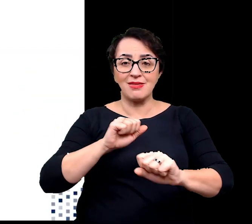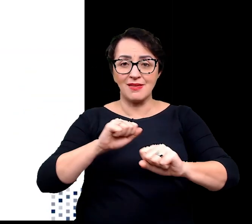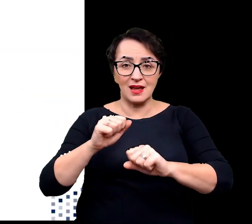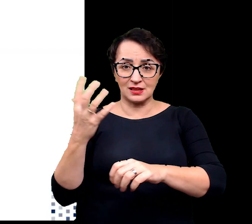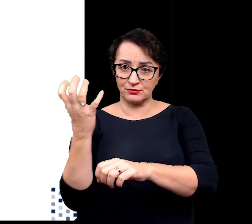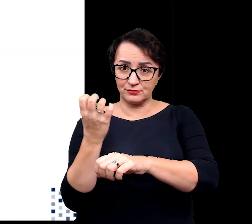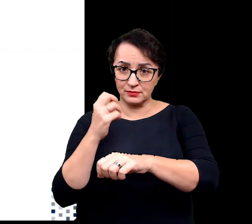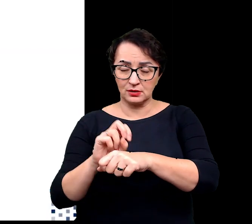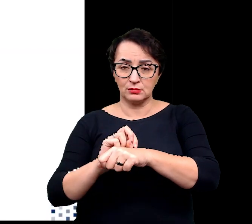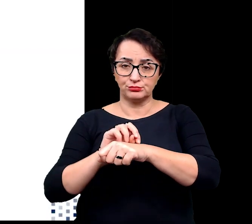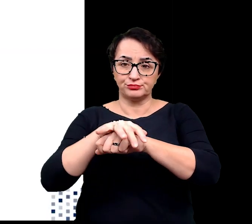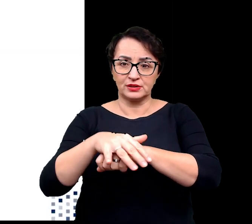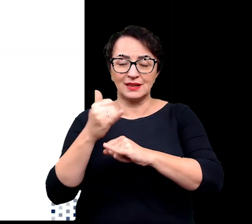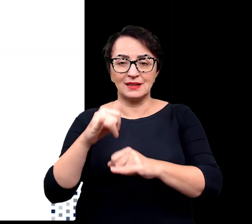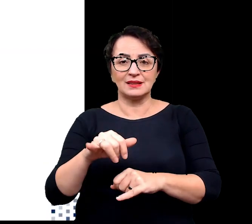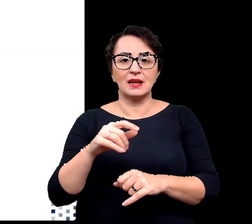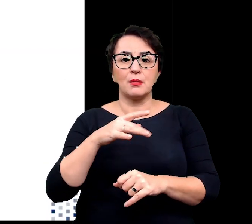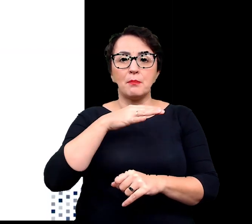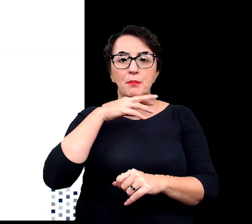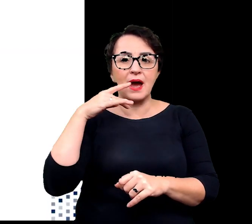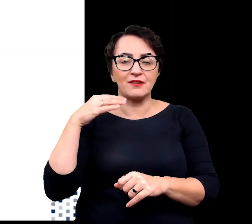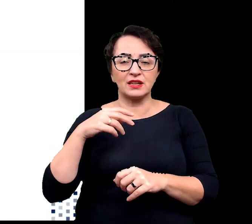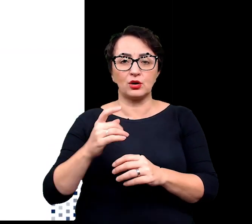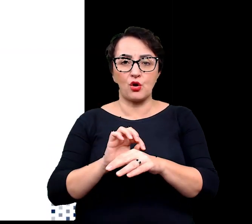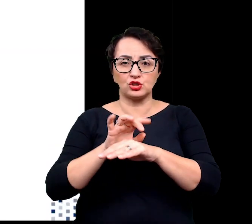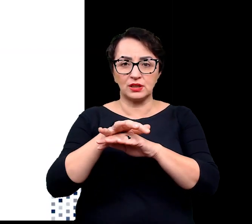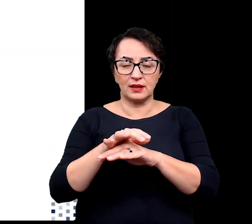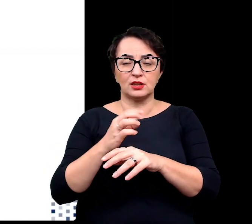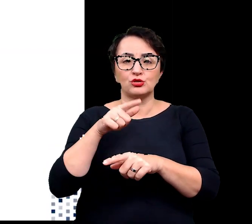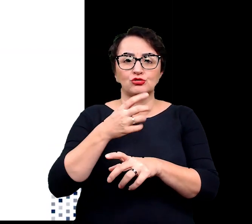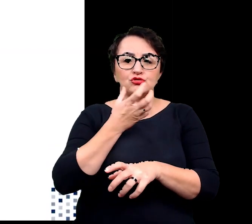do innych barwników roślinnych, karotenoidów i wyemitowana jako ciepło,